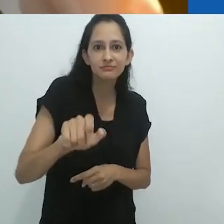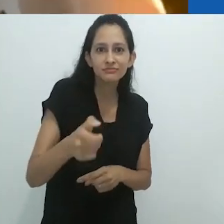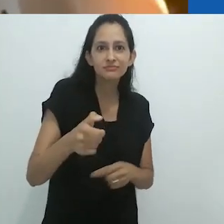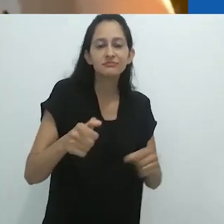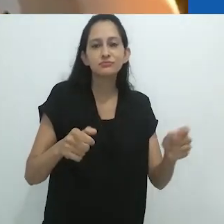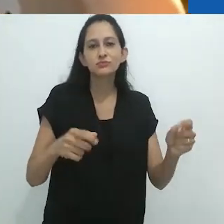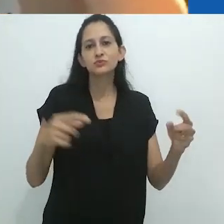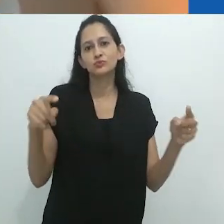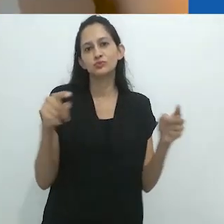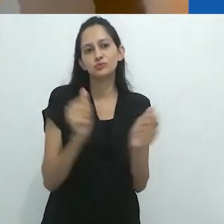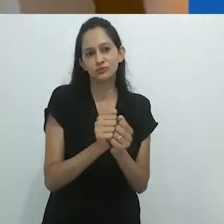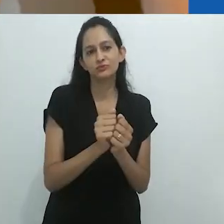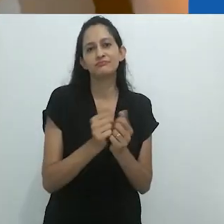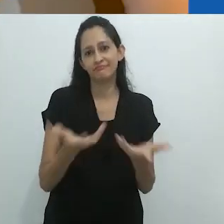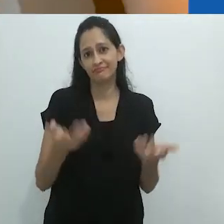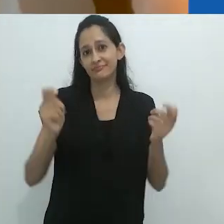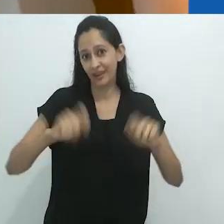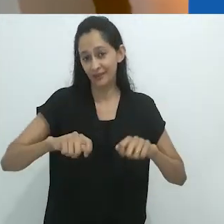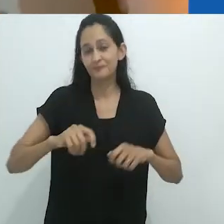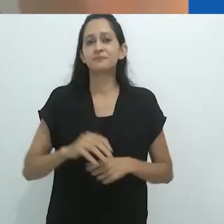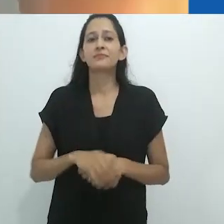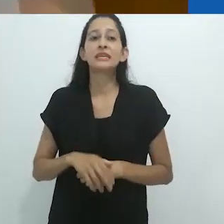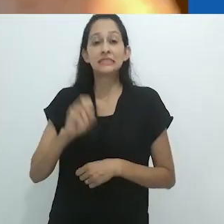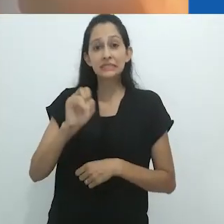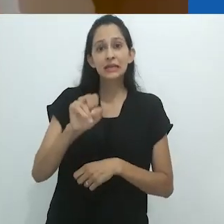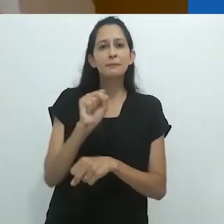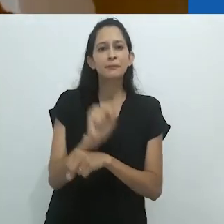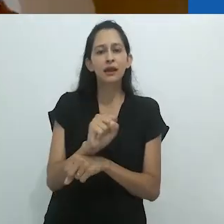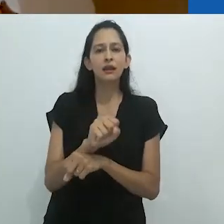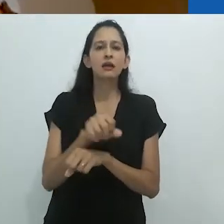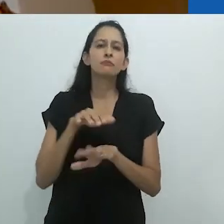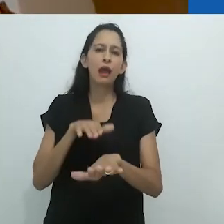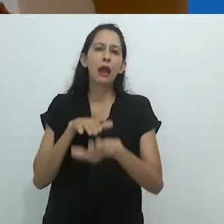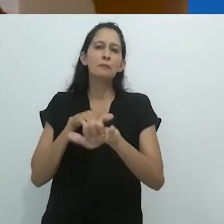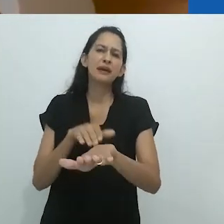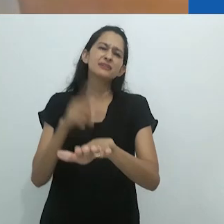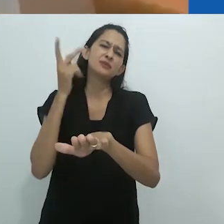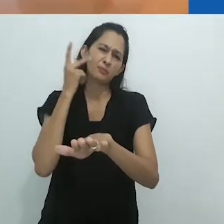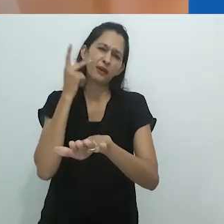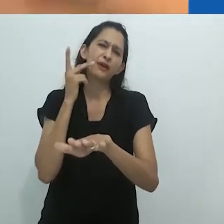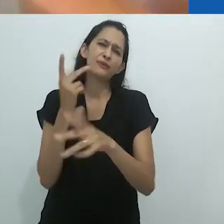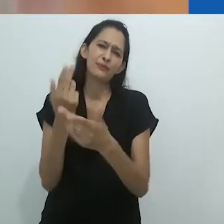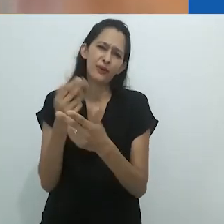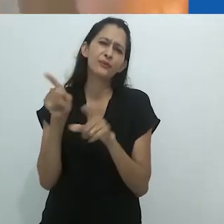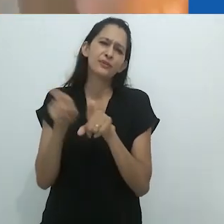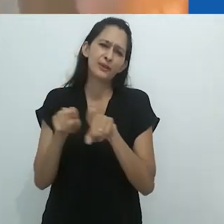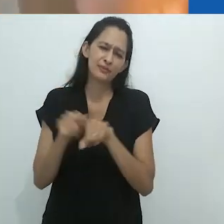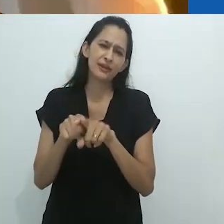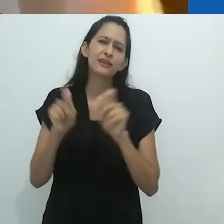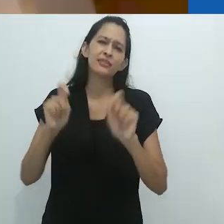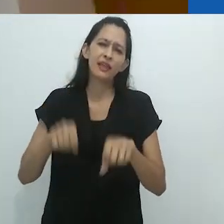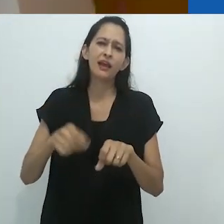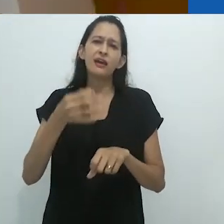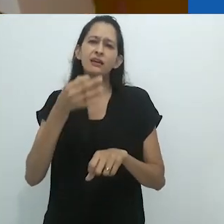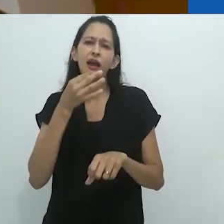você pode estar ouvindo rádio, você pode estar ouvindo no Ipod, o que quer que seja.